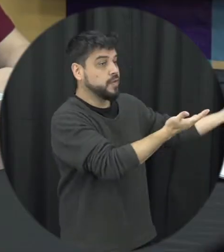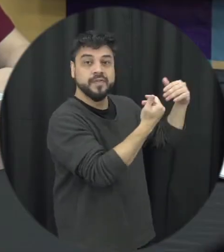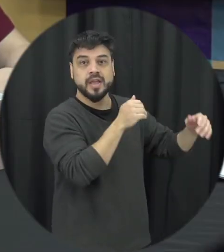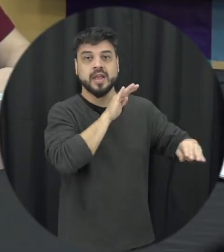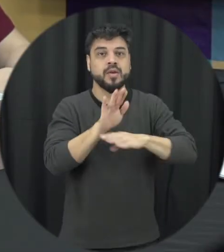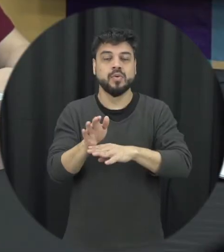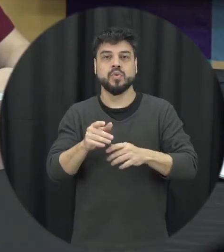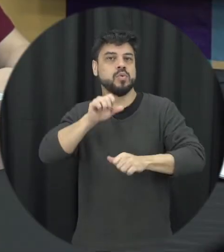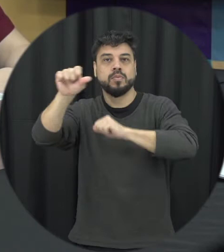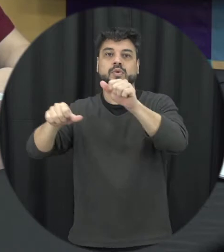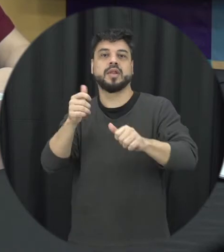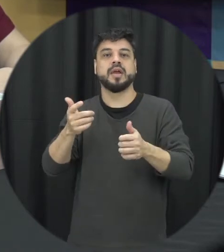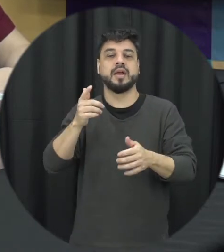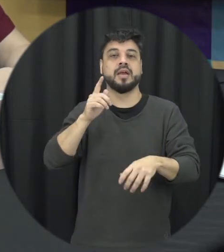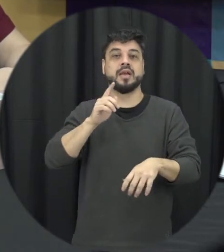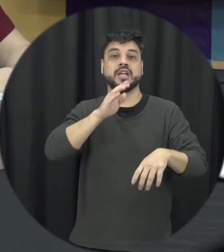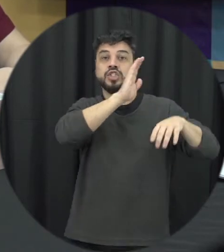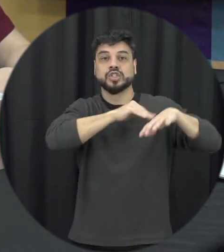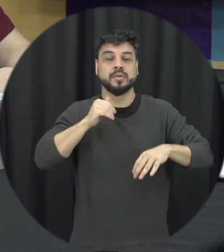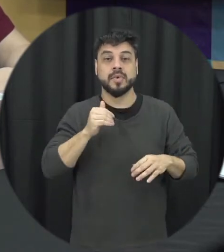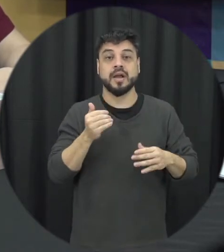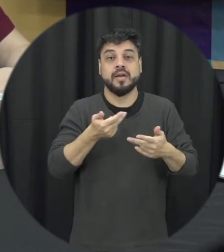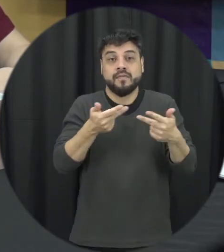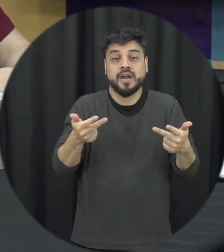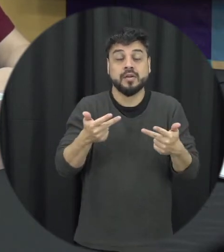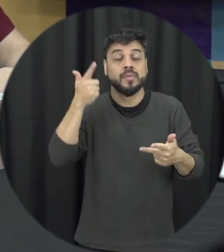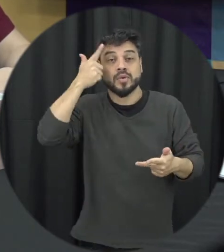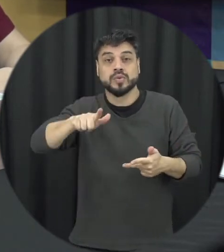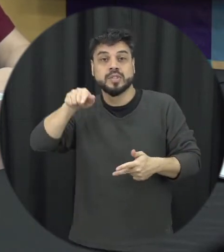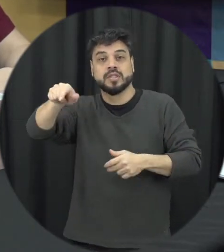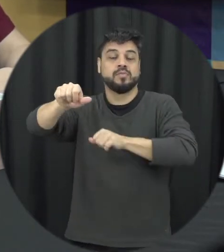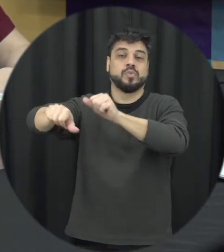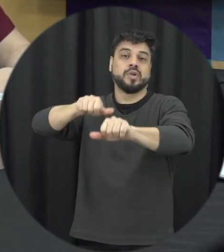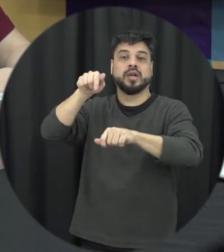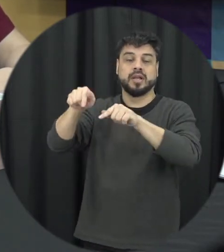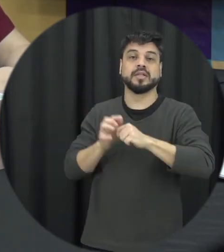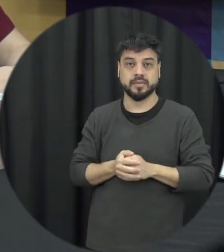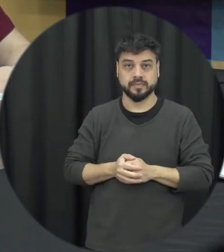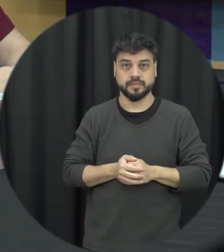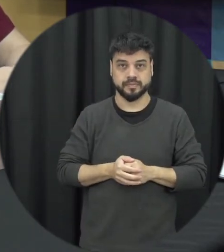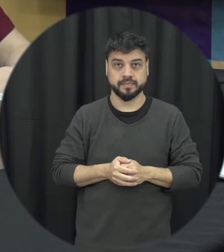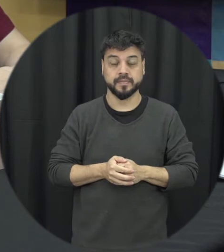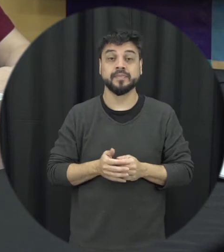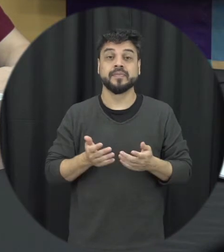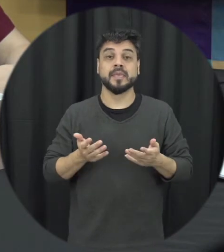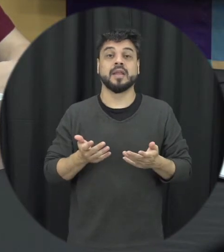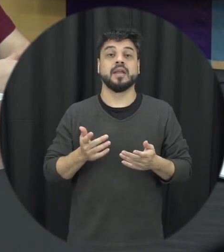entendido naquela situação então, a ideia é que a gente possa fazer alguma coisa diante dessas